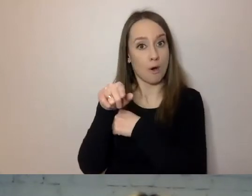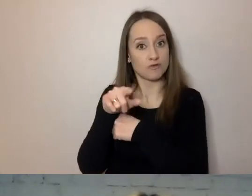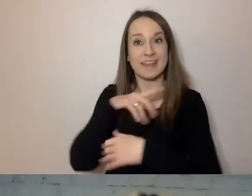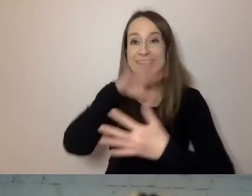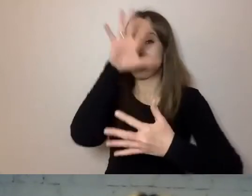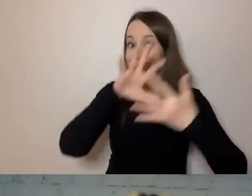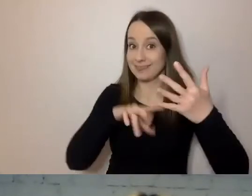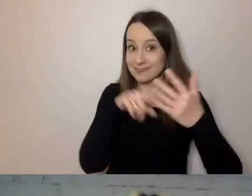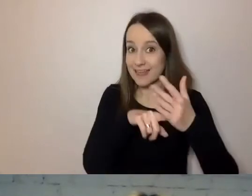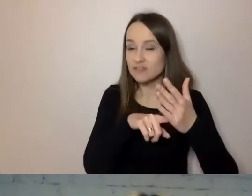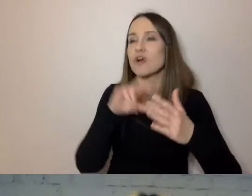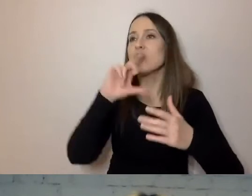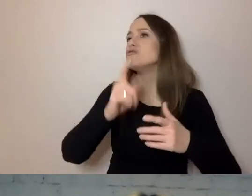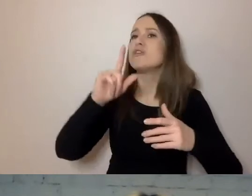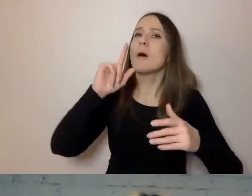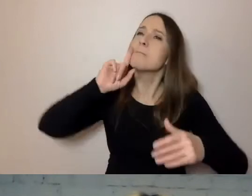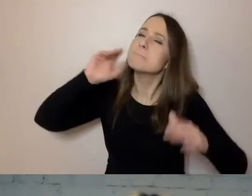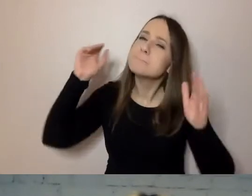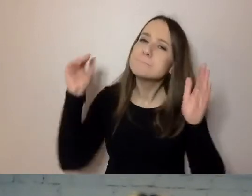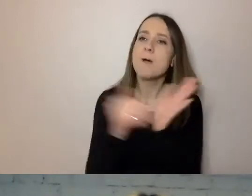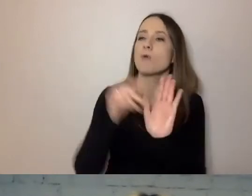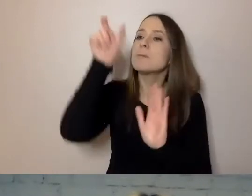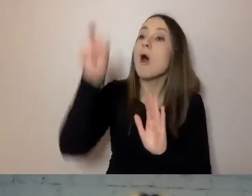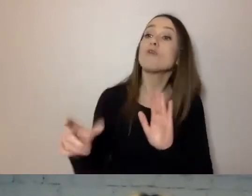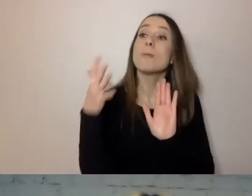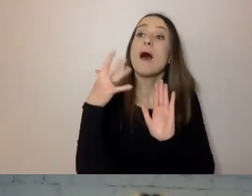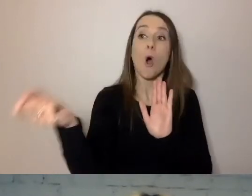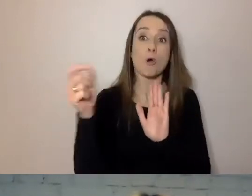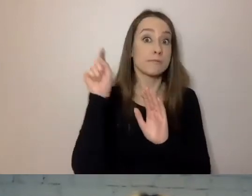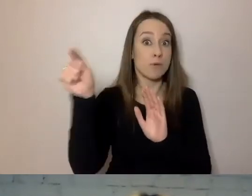co jest potrzebne odbiorcy. Tylko to, co interesuje adresata.